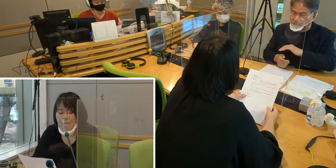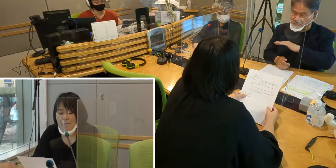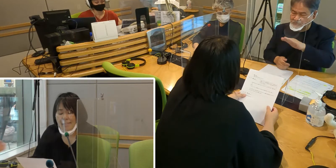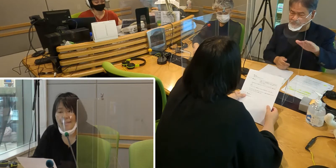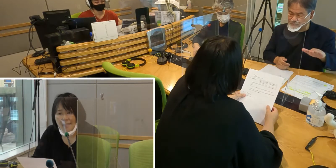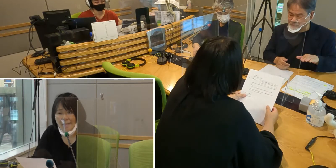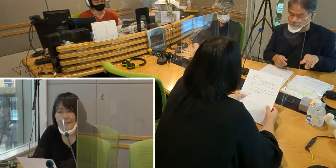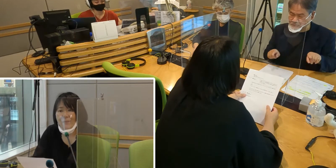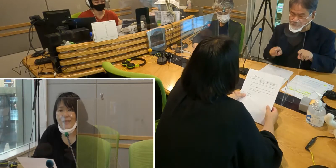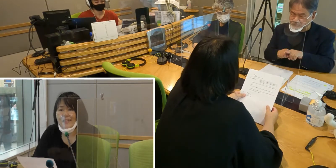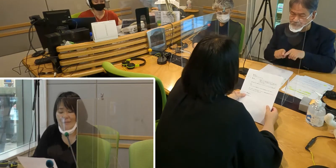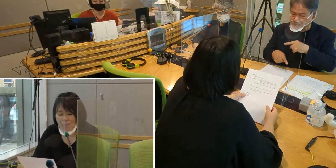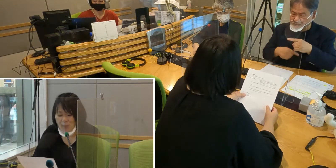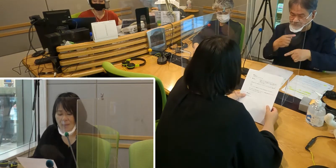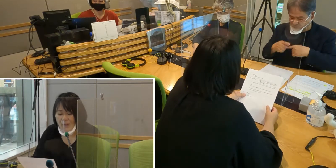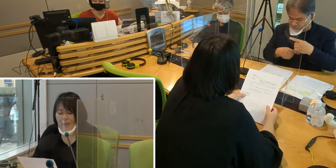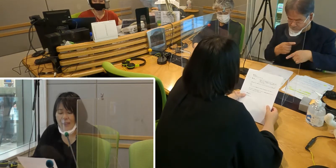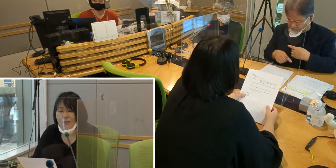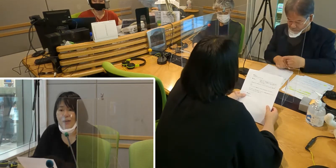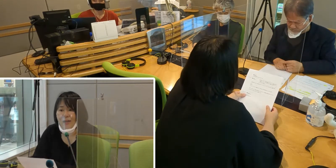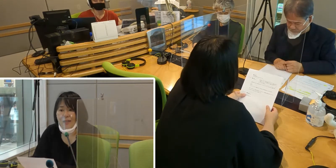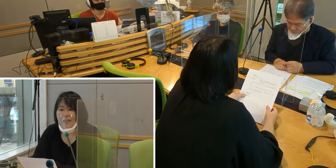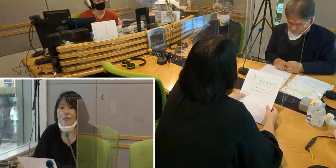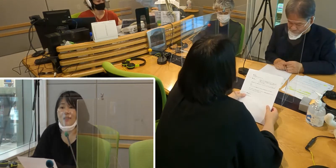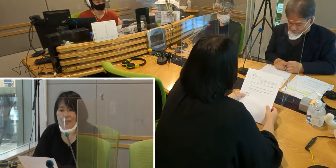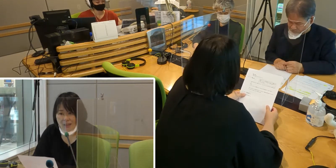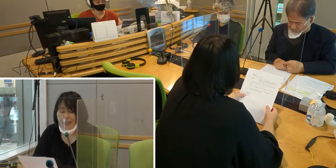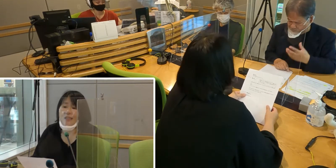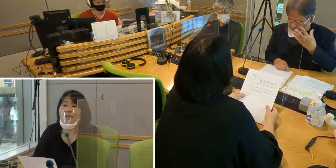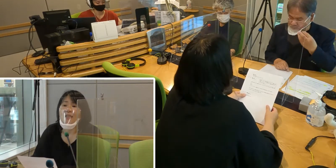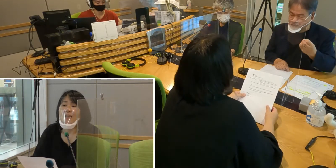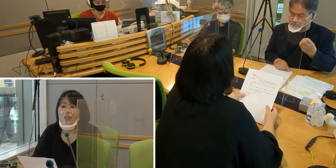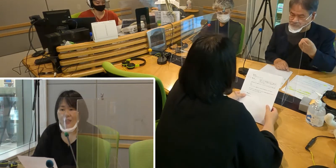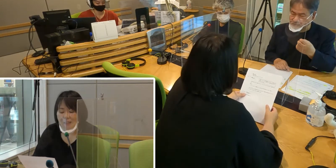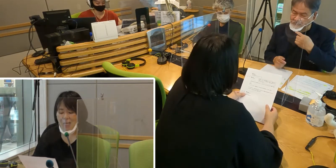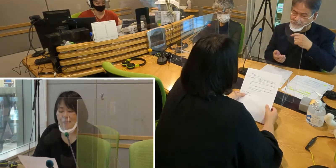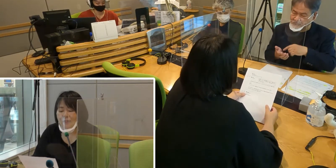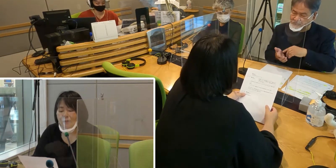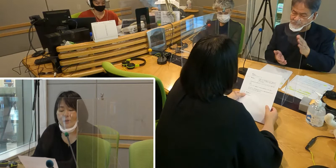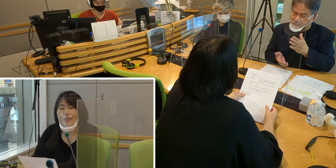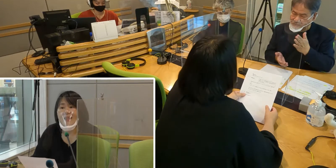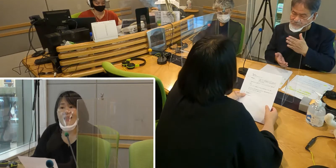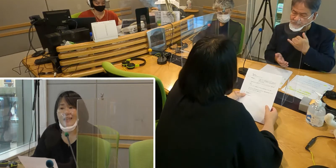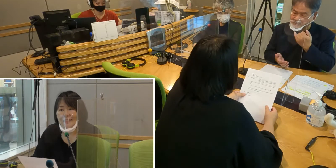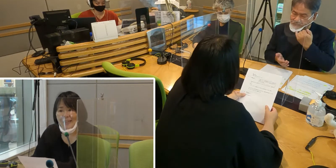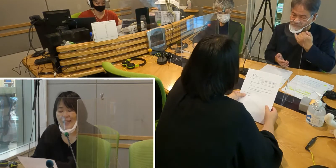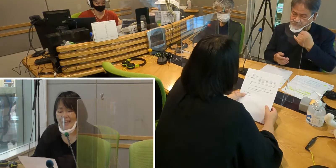ぜひ皆さんも手話に関心を持っていただいて